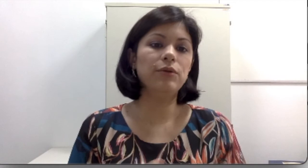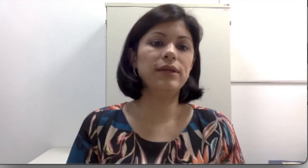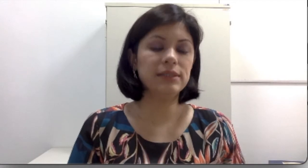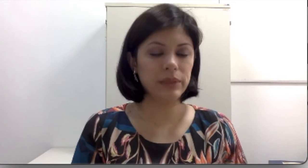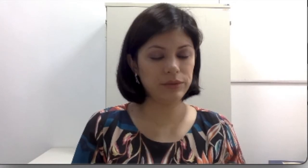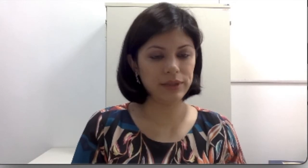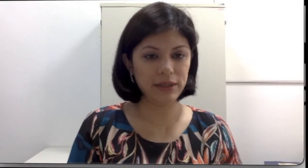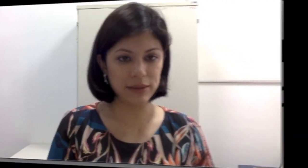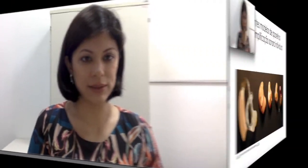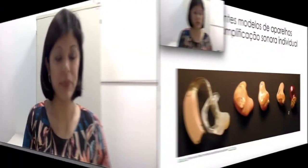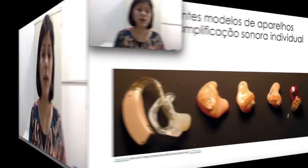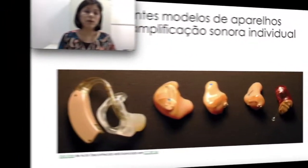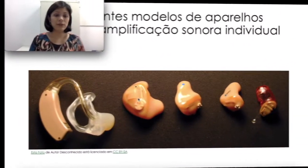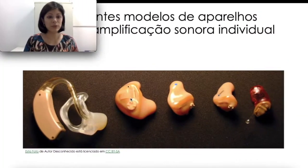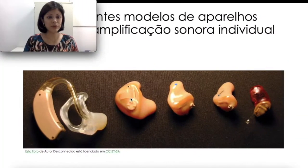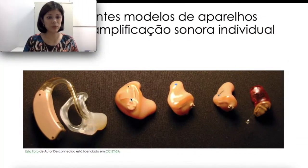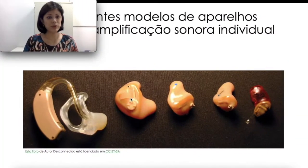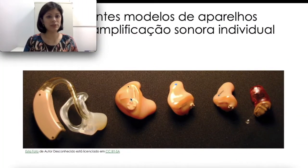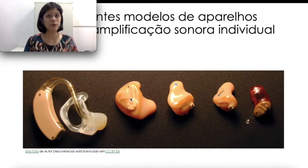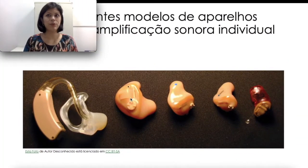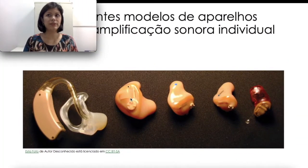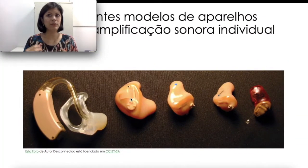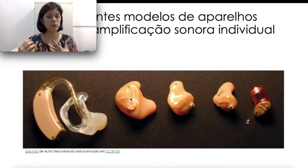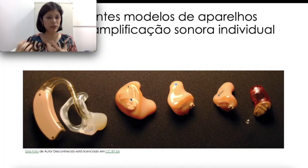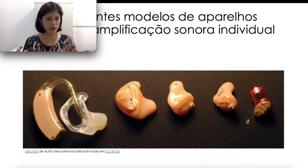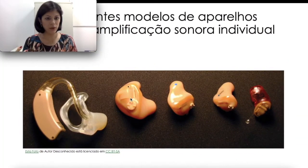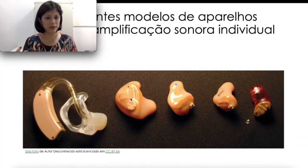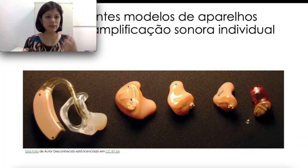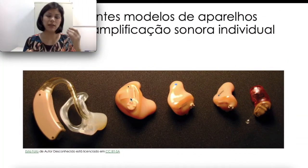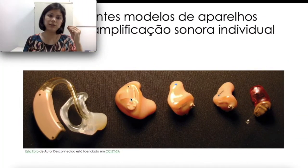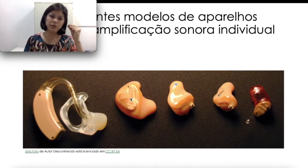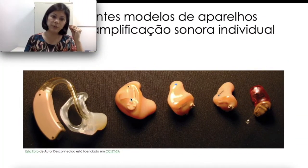da criança. Quando as pessoas já são idosas, geralmente